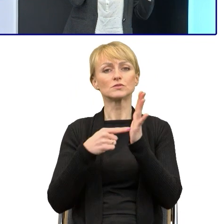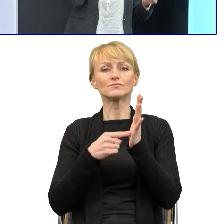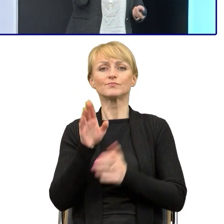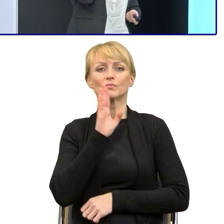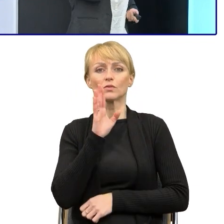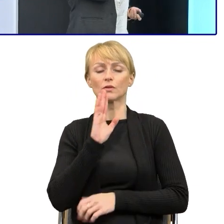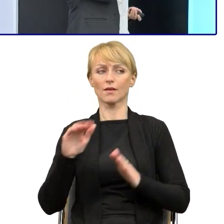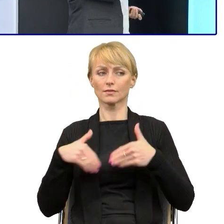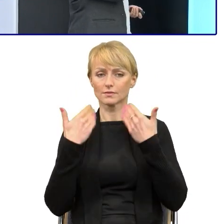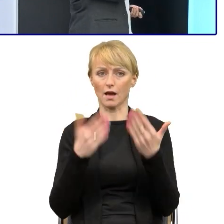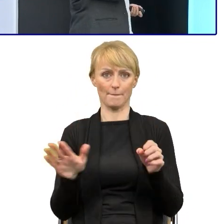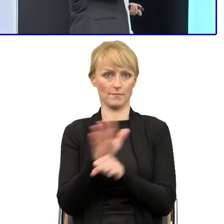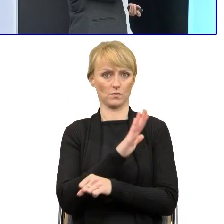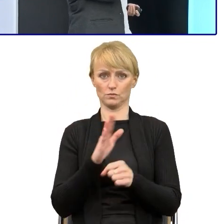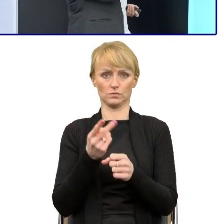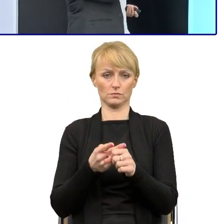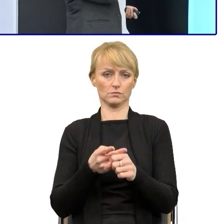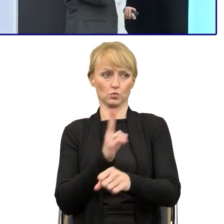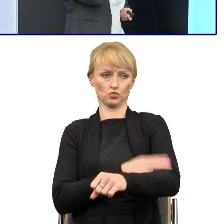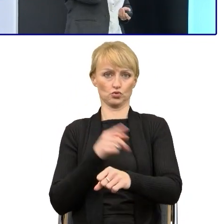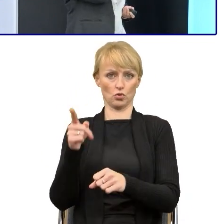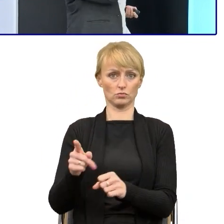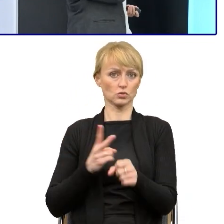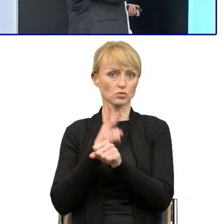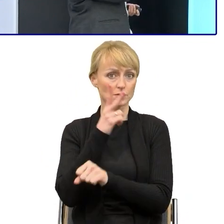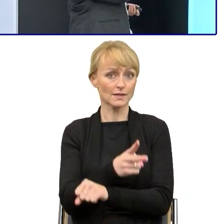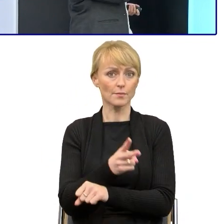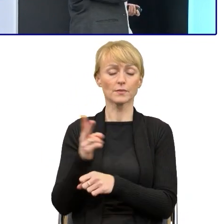że urzędy, instytucje publiczne stają się bardziej dostępne.